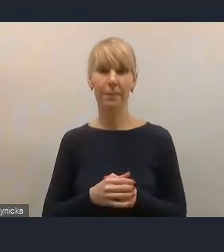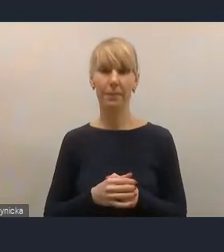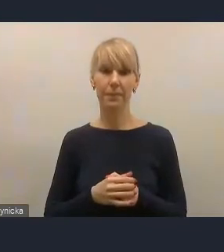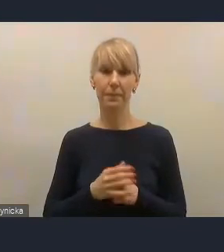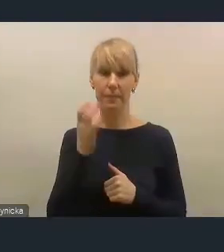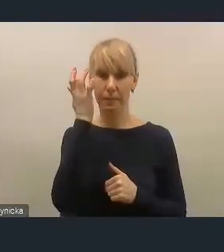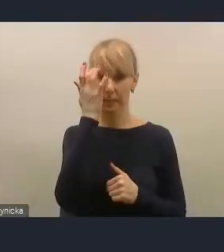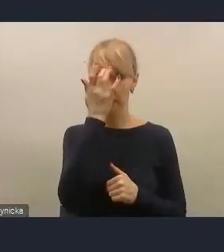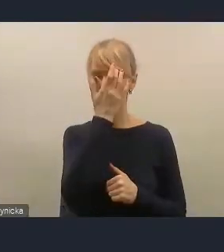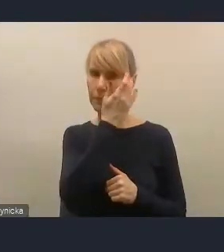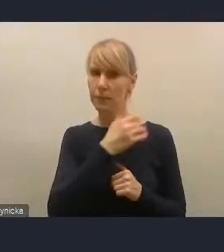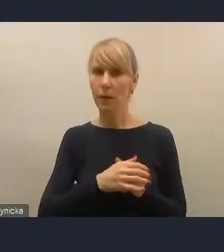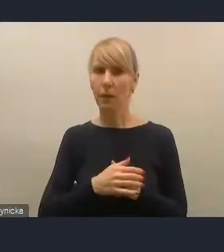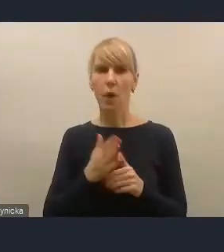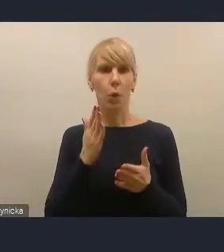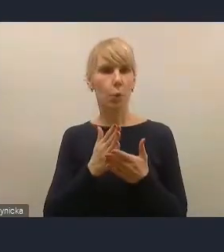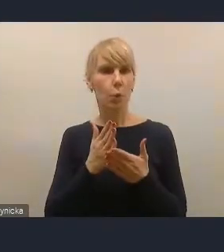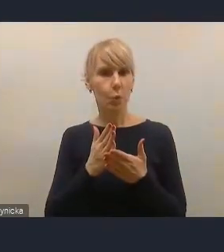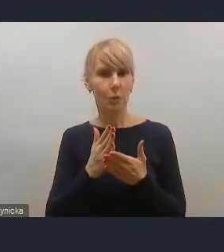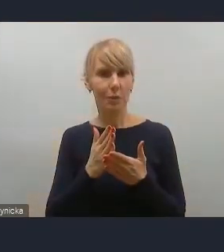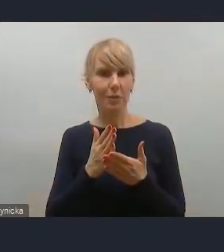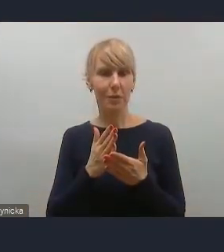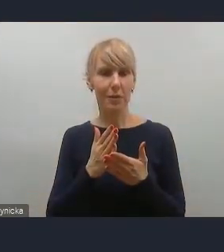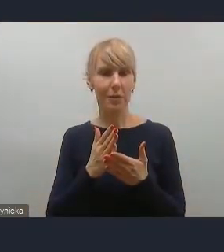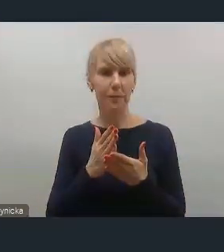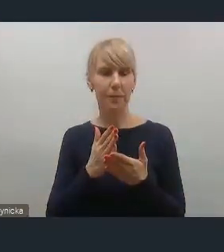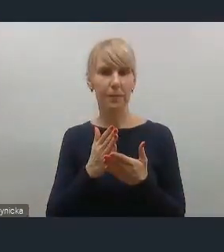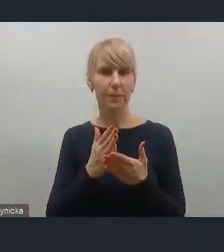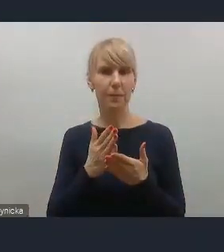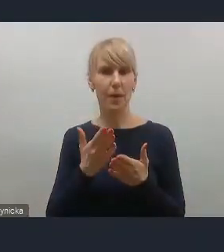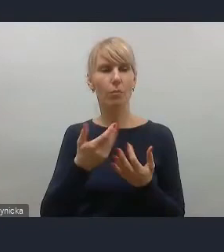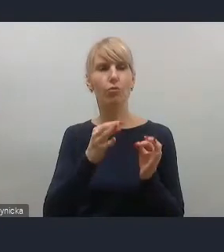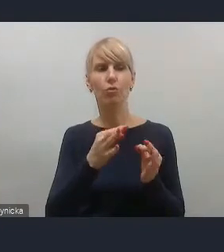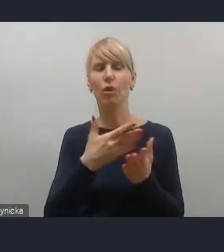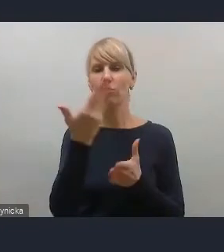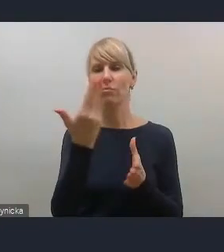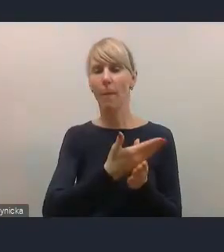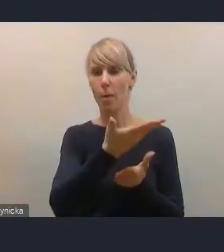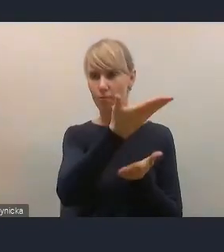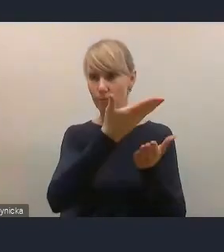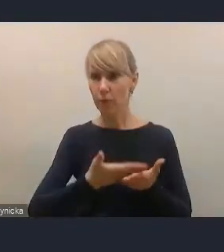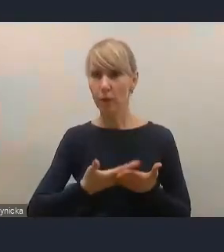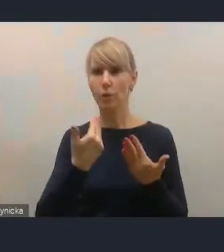ponieważ wysłaliśmy to przy zaproszeniu na dzisiejsze spotkanie.